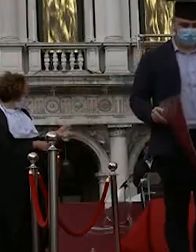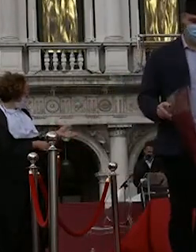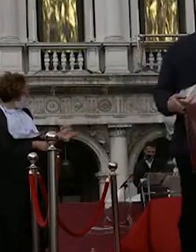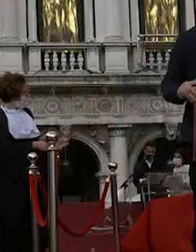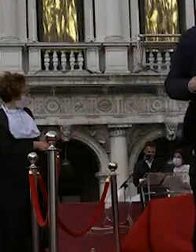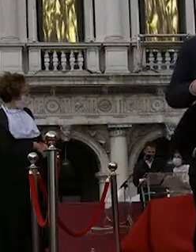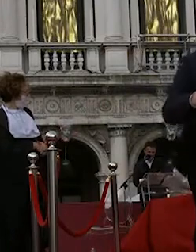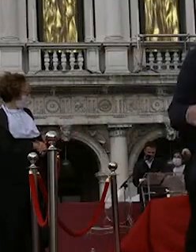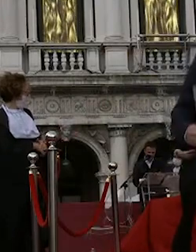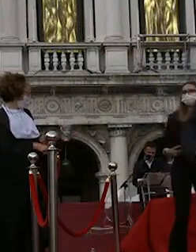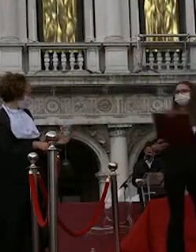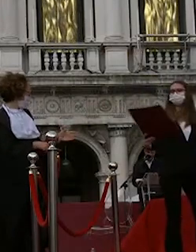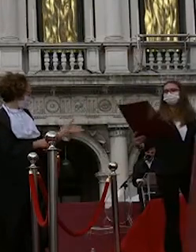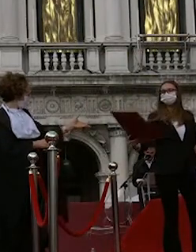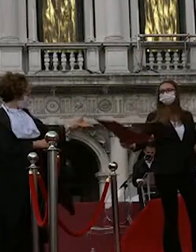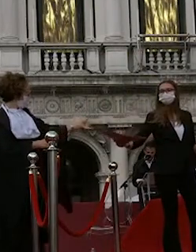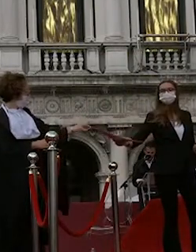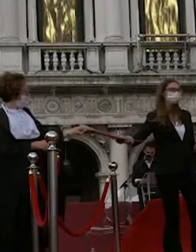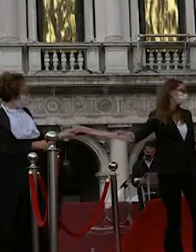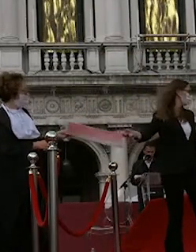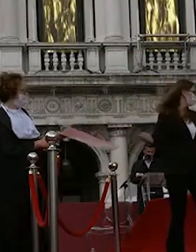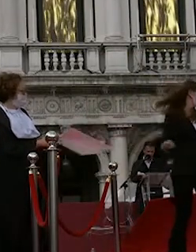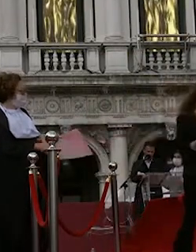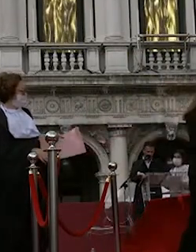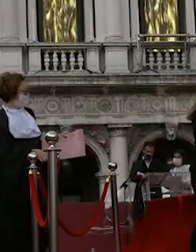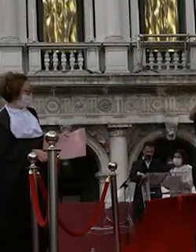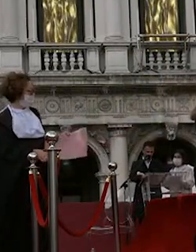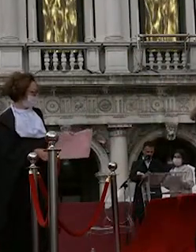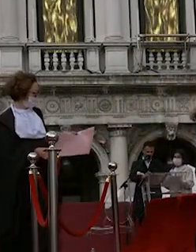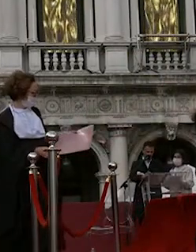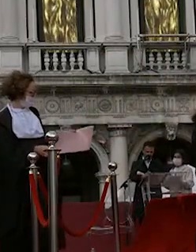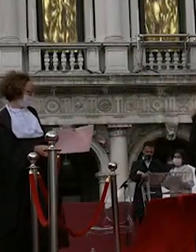davide ford paolo schiavulli